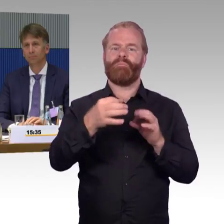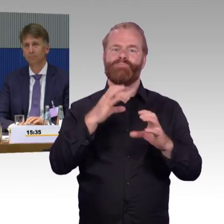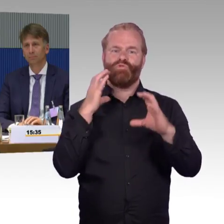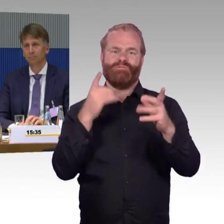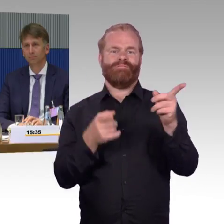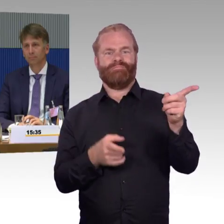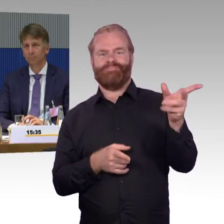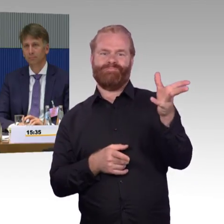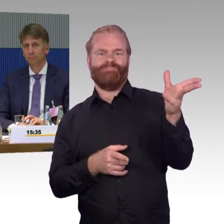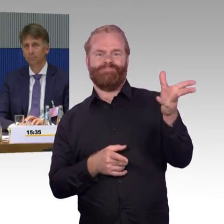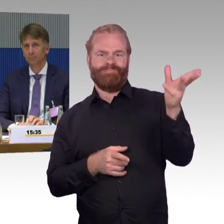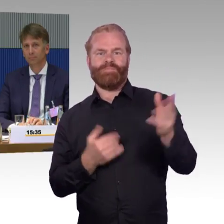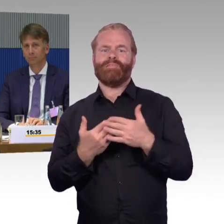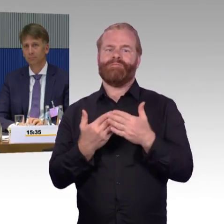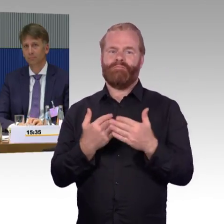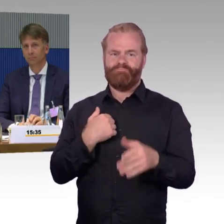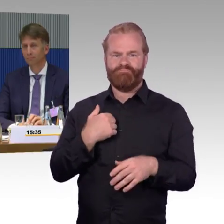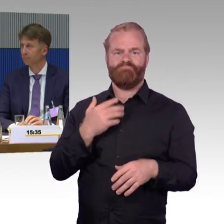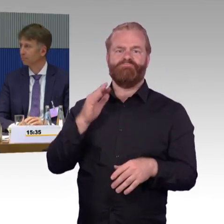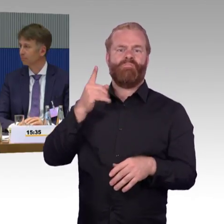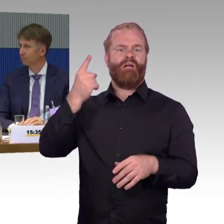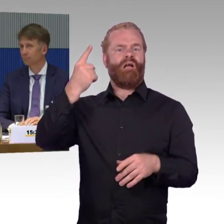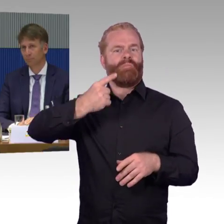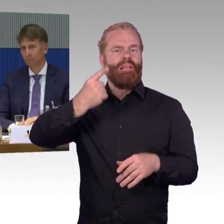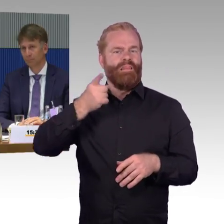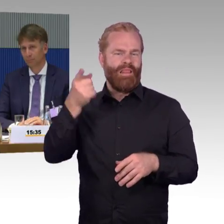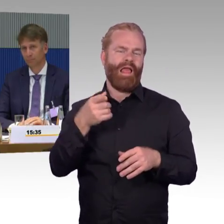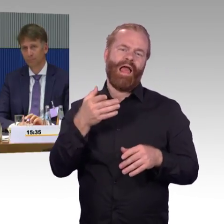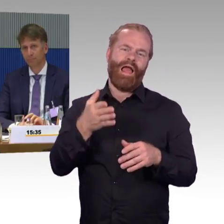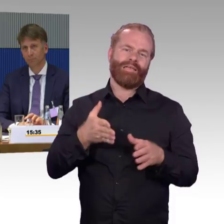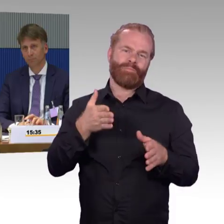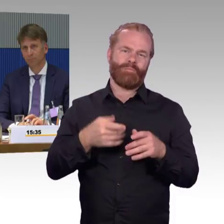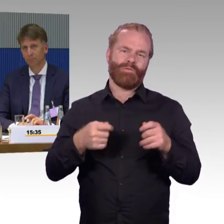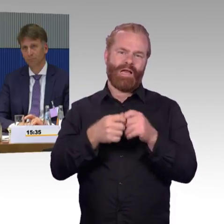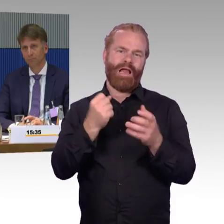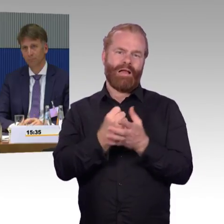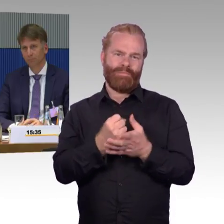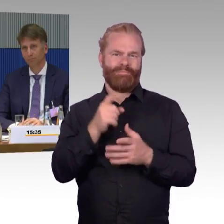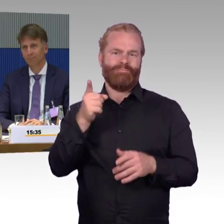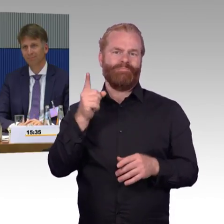Der zweite Punkt war, der Herr Burkert hat ihn gestellt, ist jetzt zwar nicht mehr im Raum, aber ich möchte die Frage trotzdem beantworten.